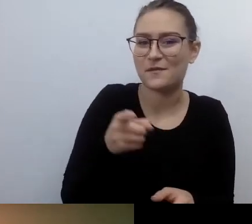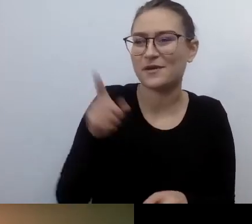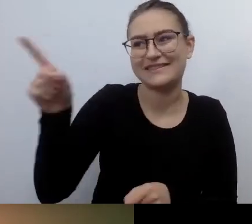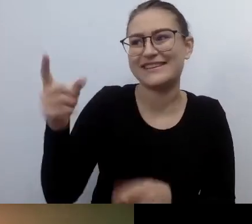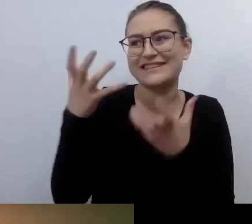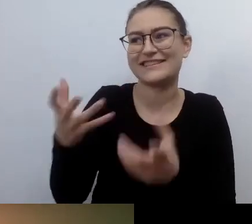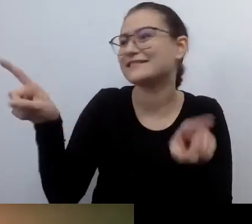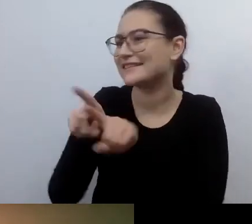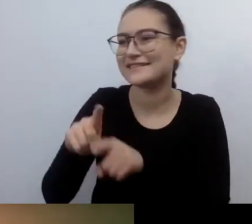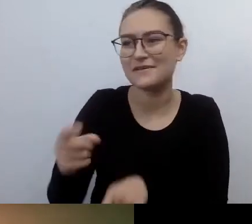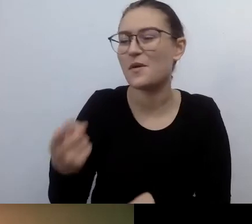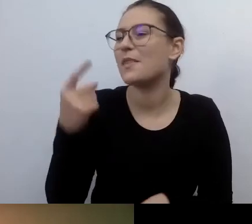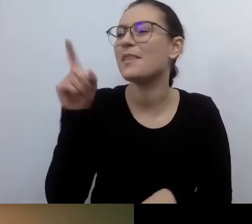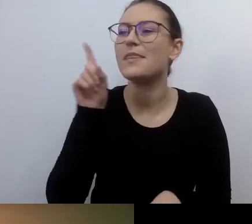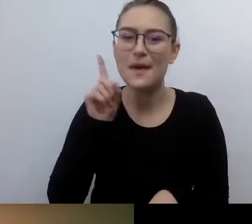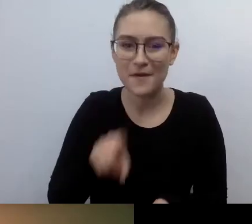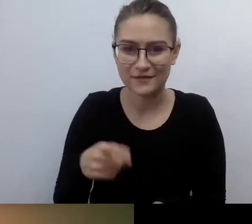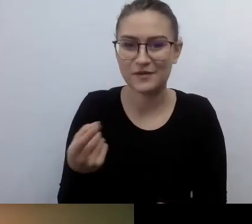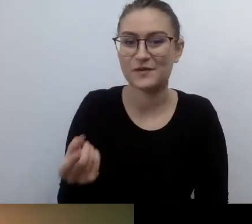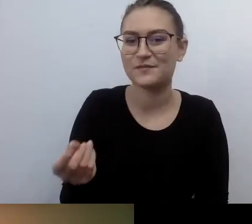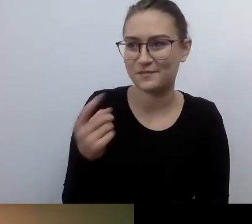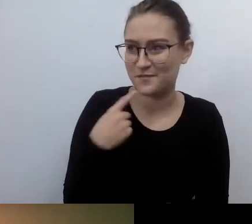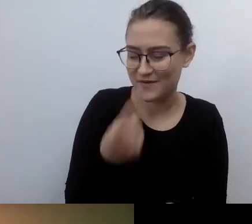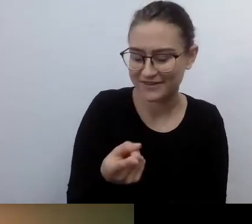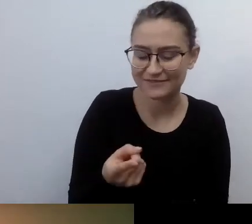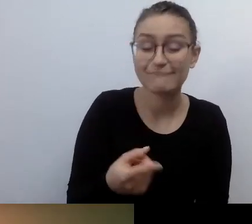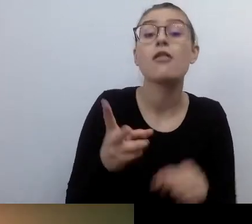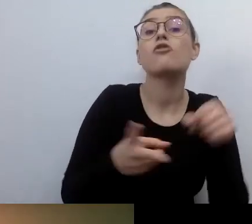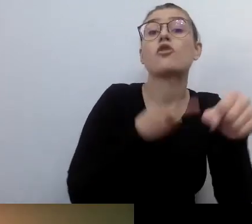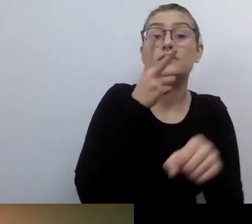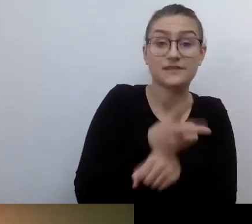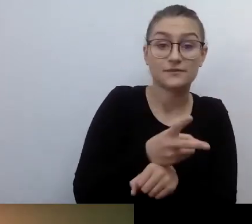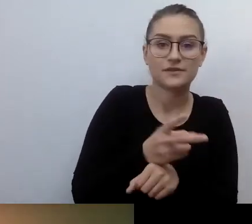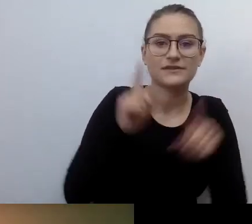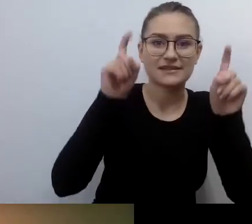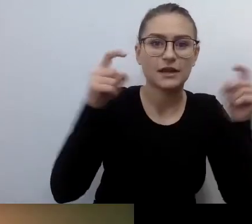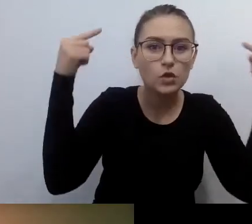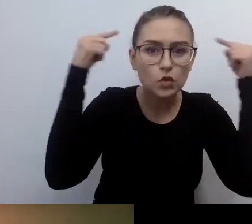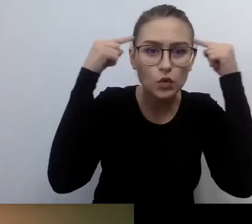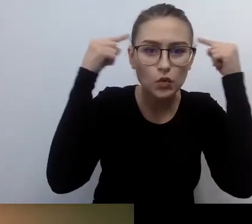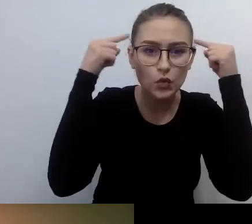Od tego musimy wyjść, jeżeli chcemy dostępność wprowadzać.